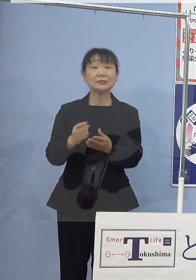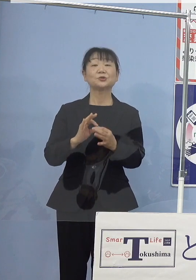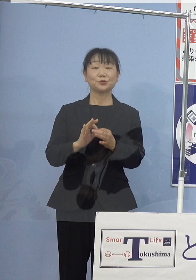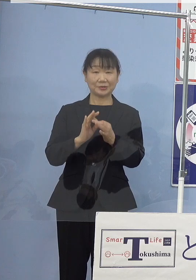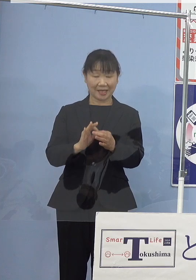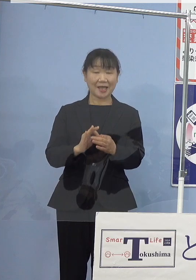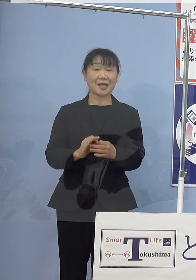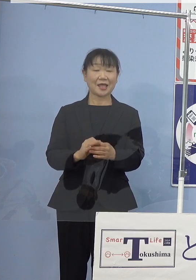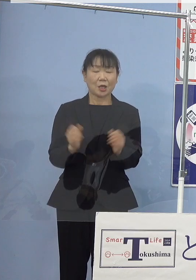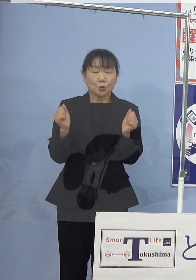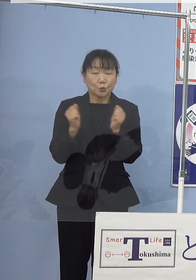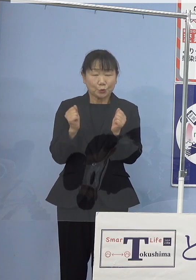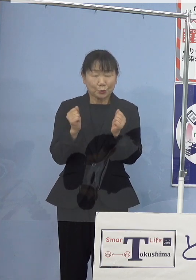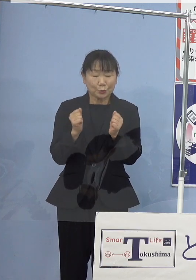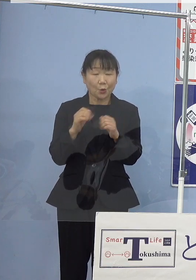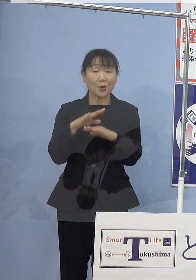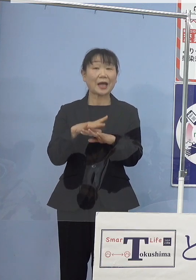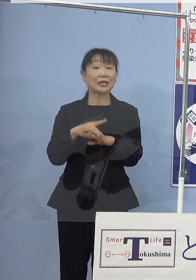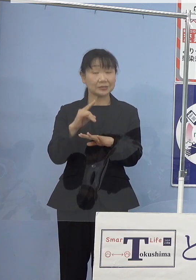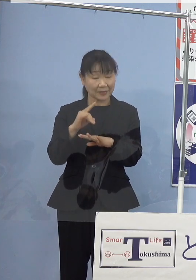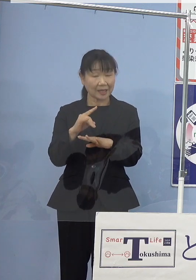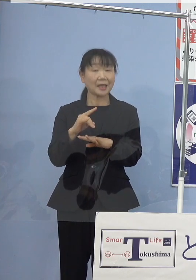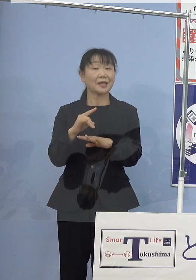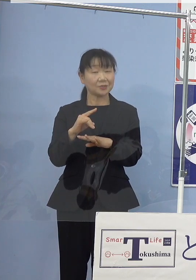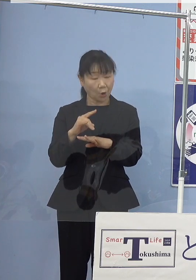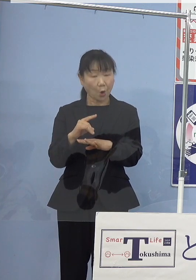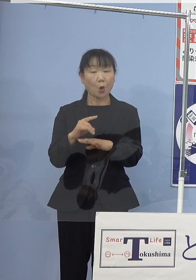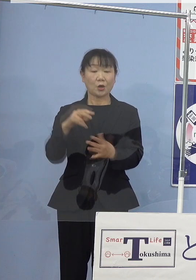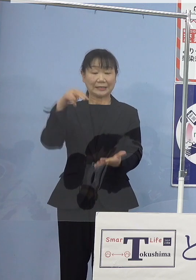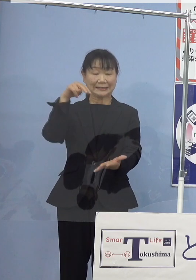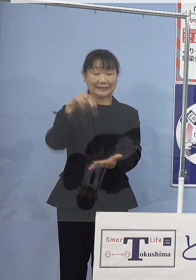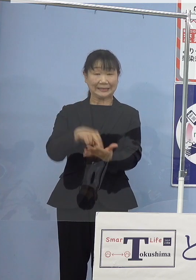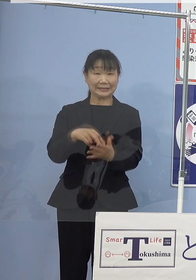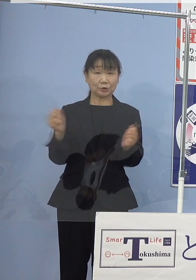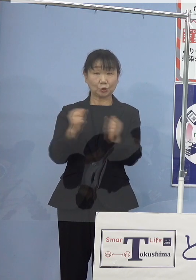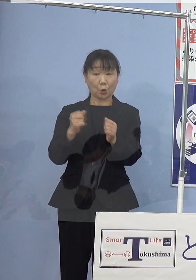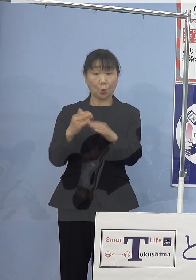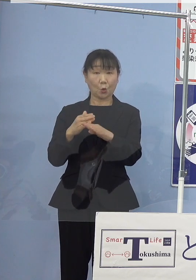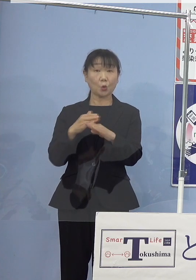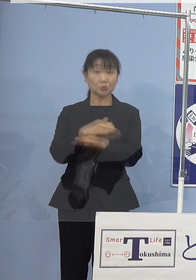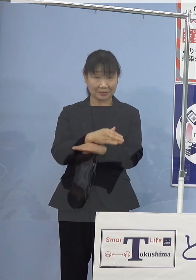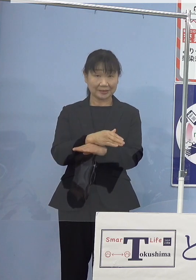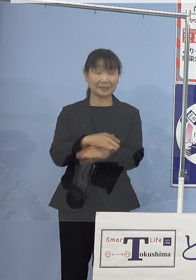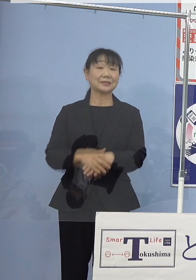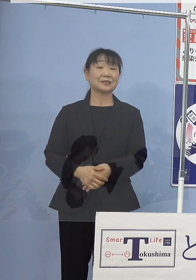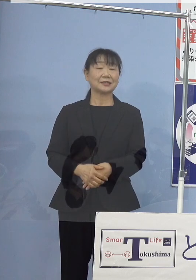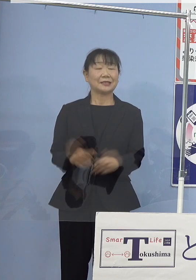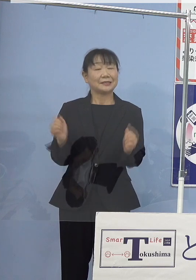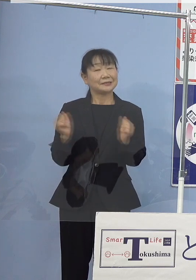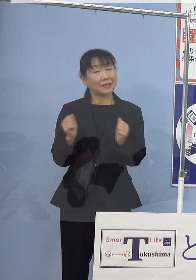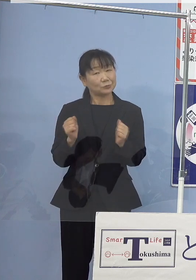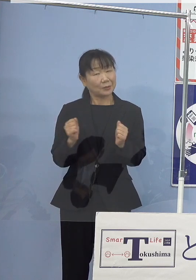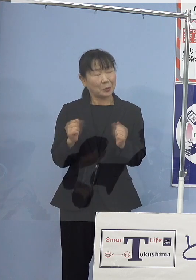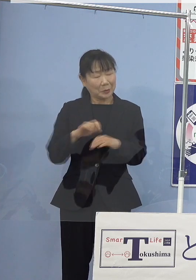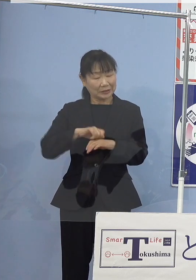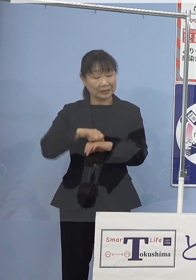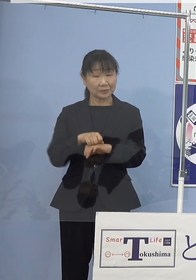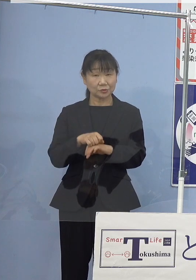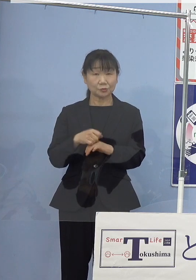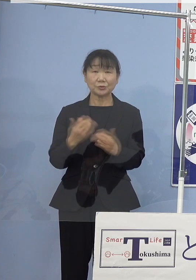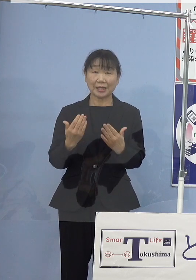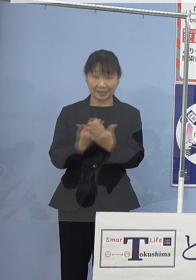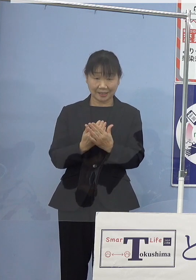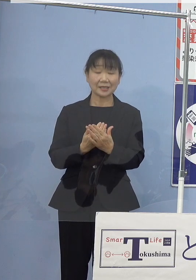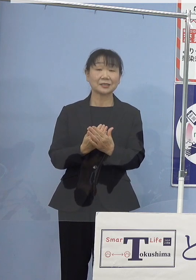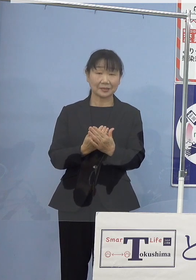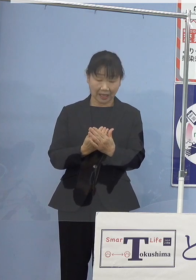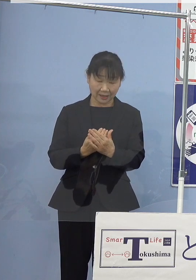冬の初めにあたります立冬を過ぎ 寒さも大変厳しくなってきたところでありますが